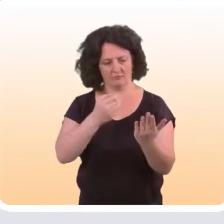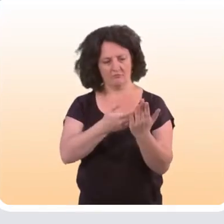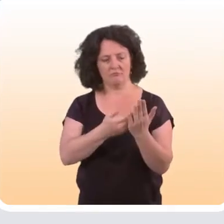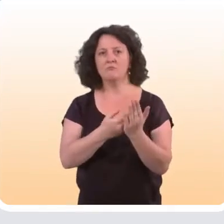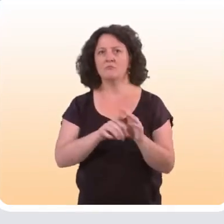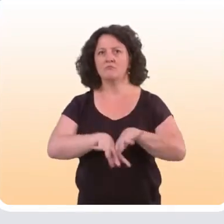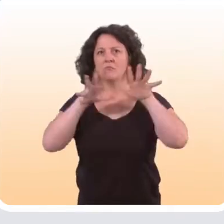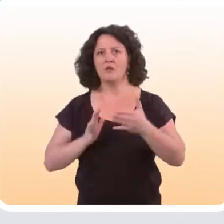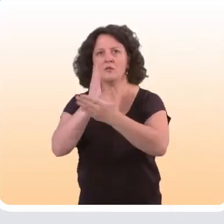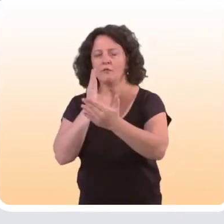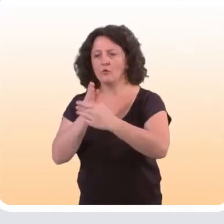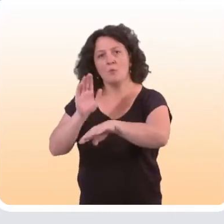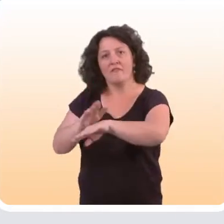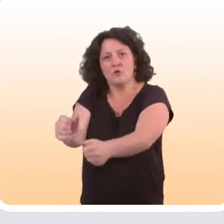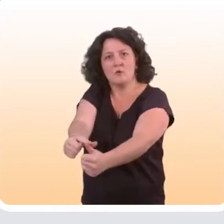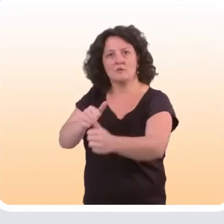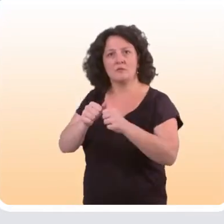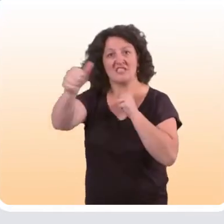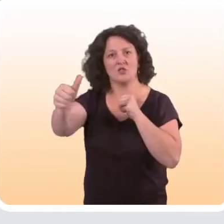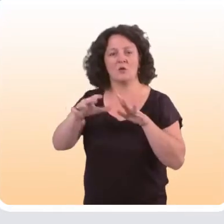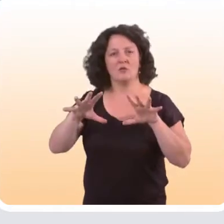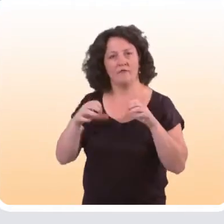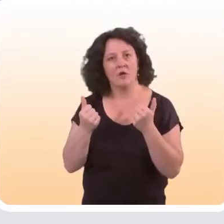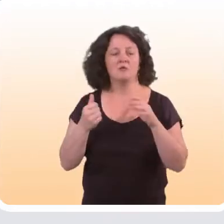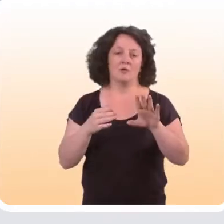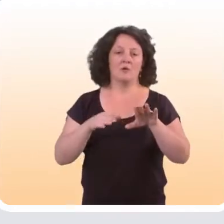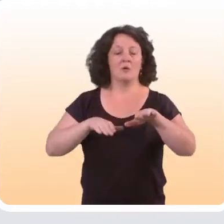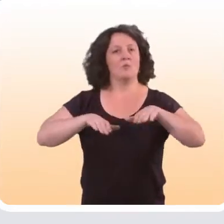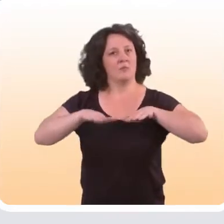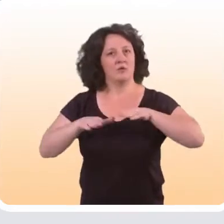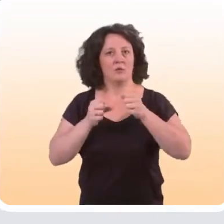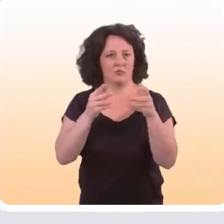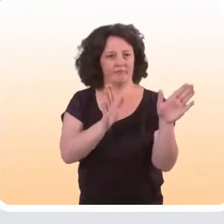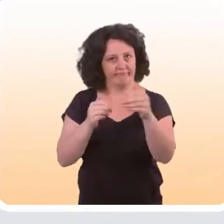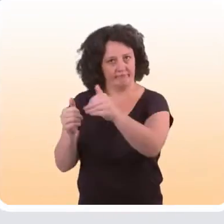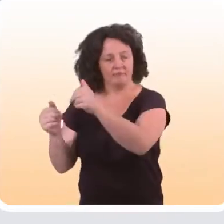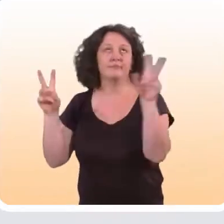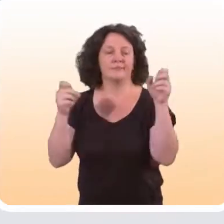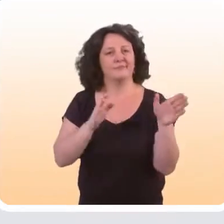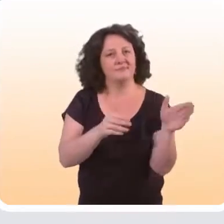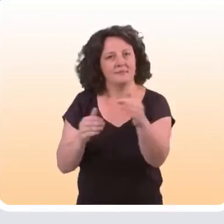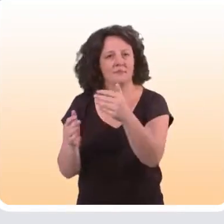qu’un grand nombre d’interventions de prévention à distance sont efficaces. Il y a plusieurs façons de les « classifier ».